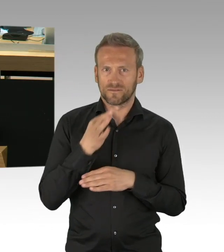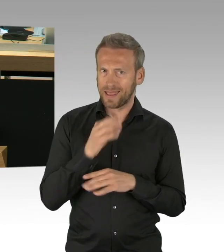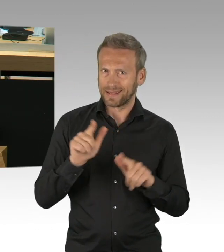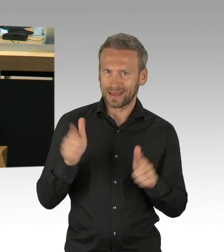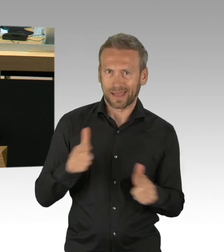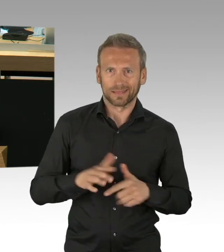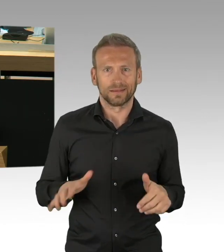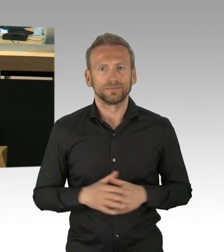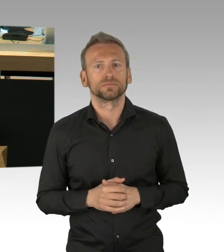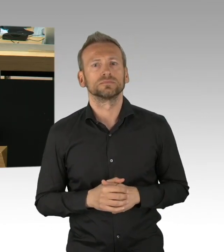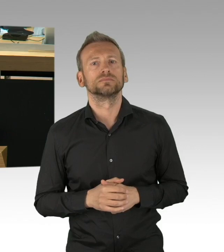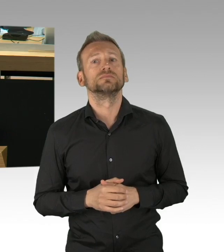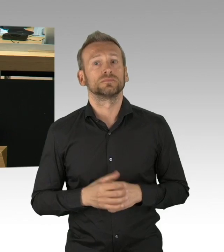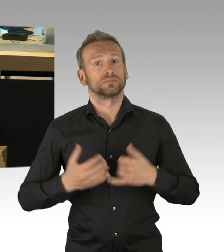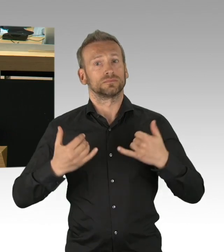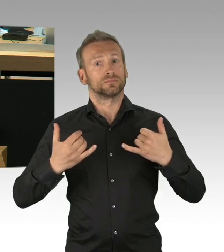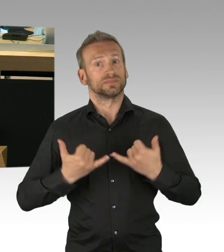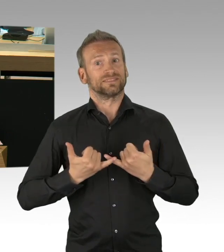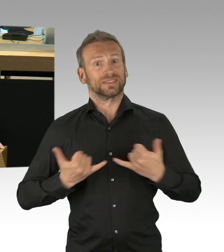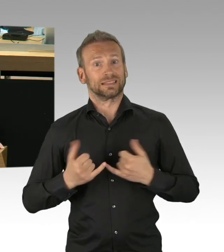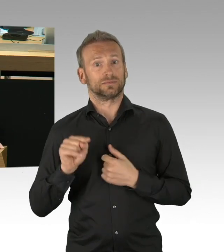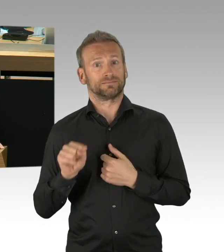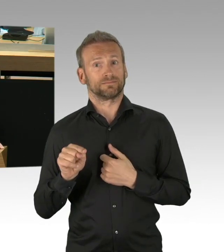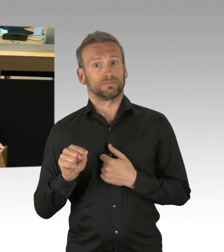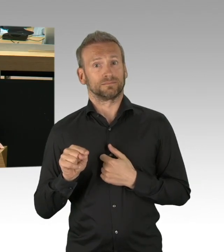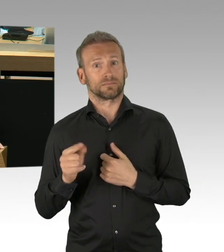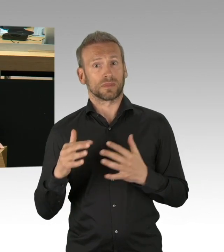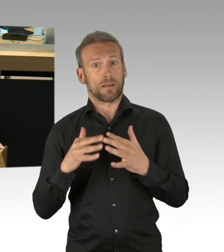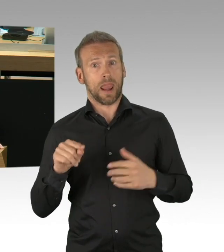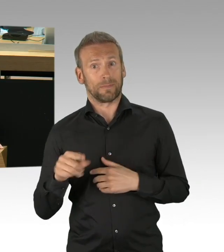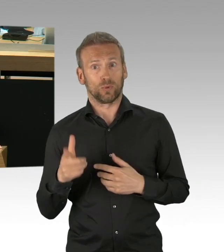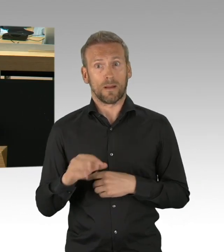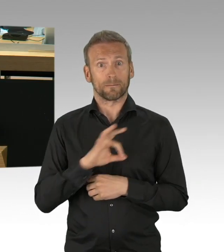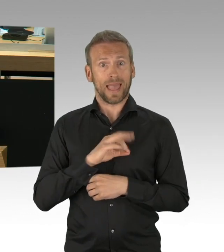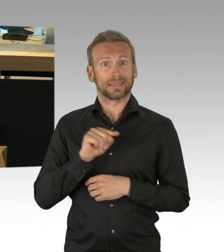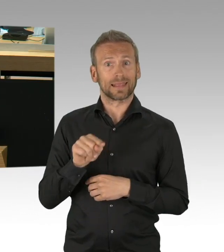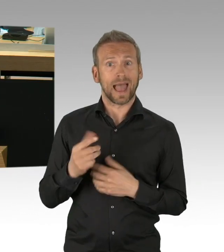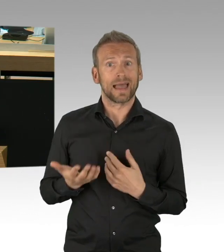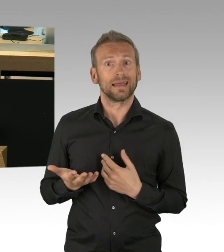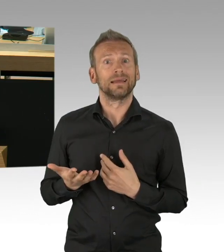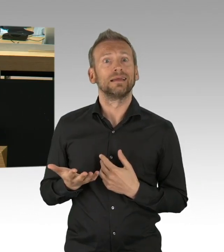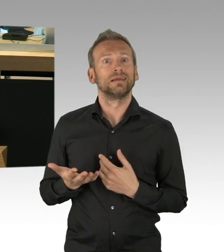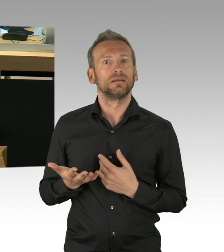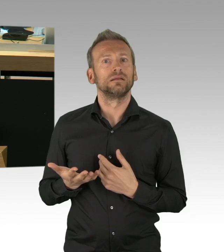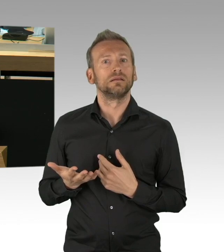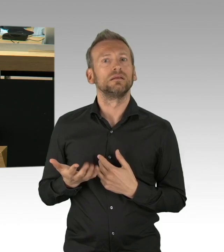um hier unnötige Prüfungen und Beschulung auch zu reduzieren. Und ich darf dran erinnern, das Kita-Personal